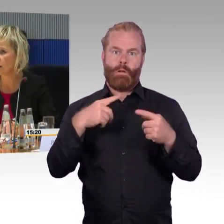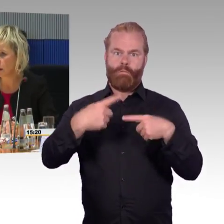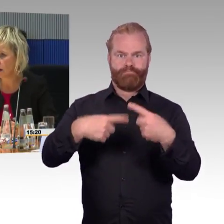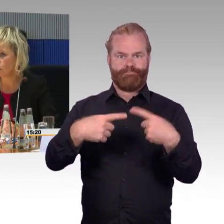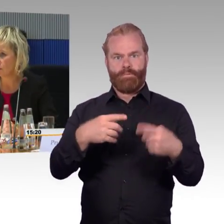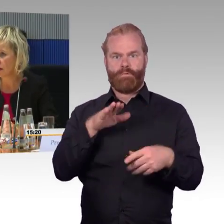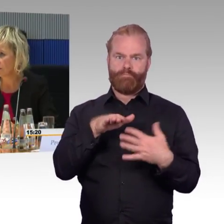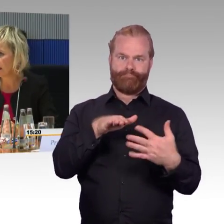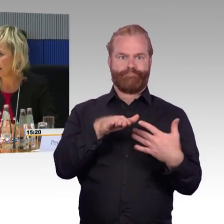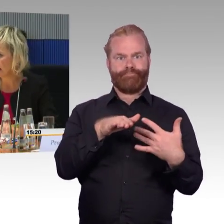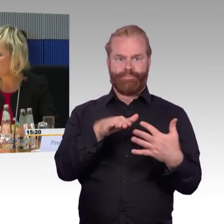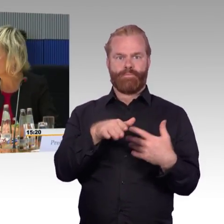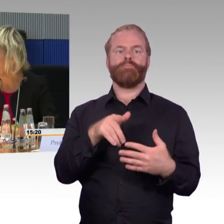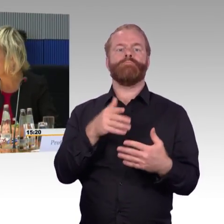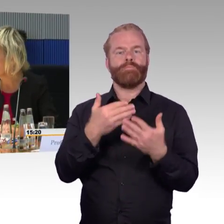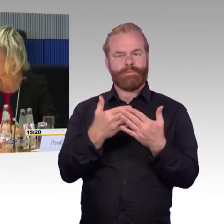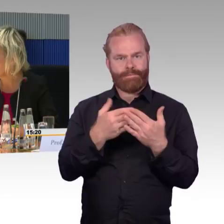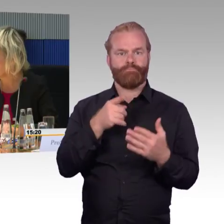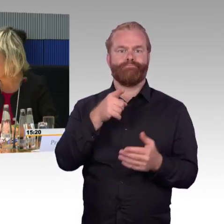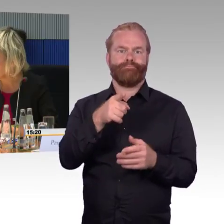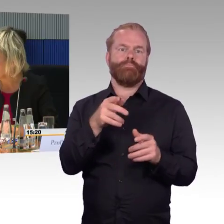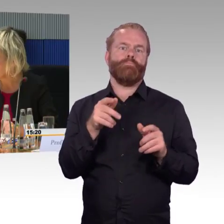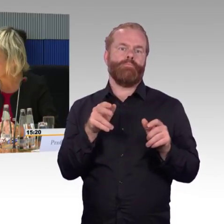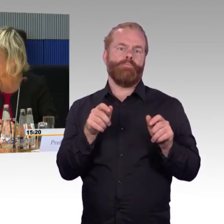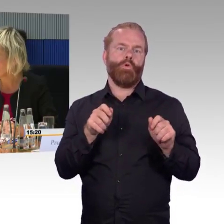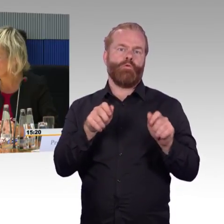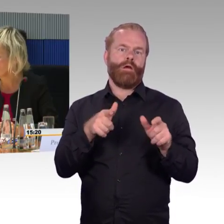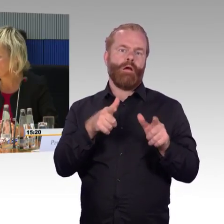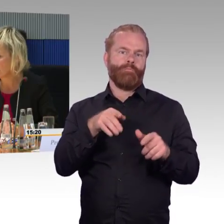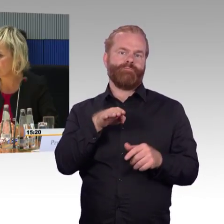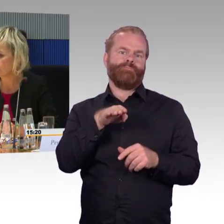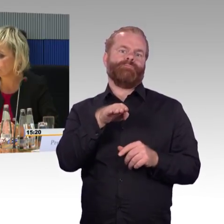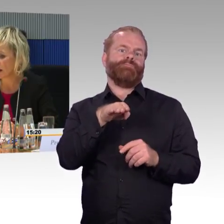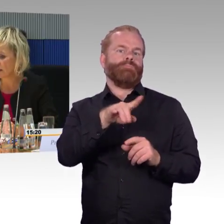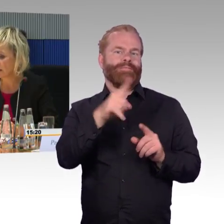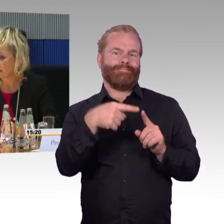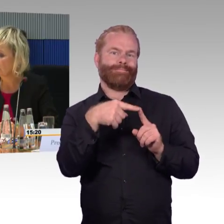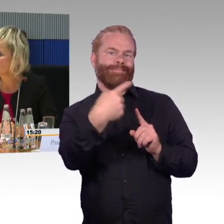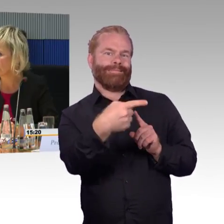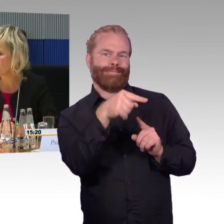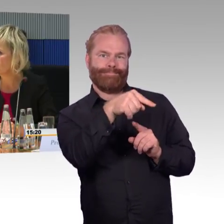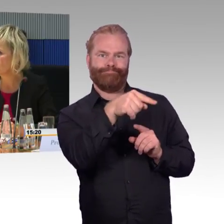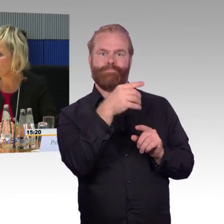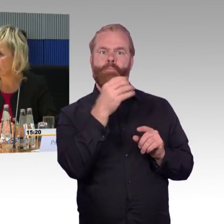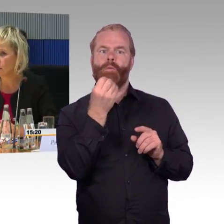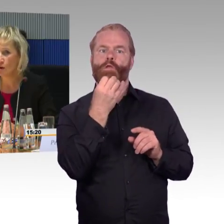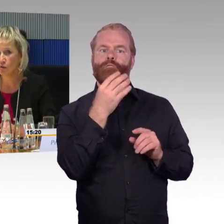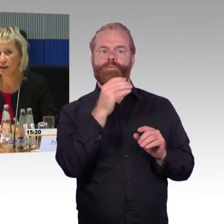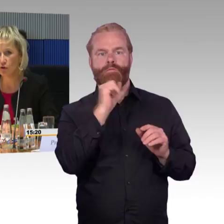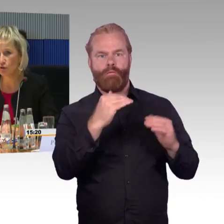Bahnhof, wenn er allein ist in Begleitung eines DB-Mitarbeiters, sonst ist die Begleitperson bei ihm.